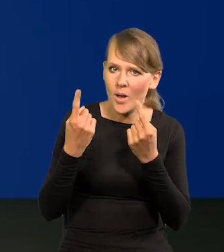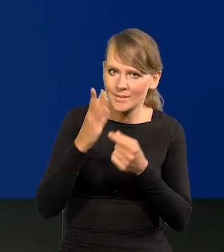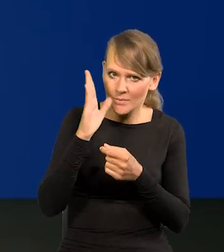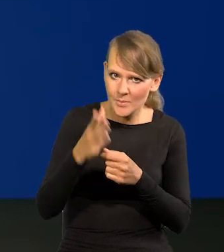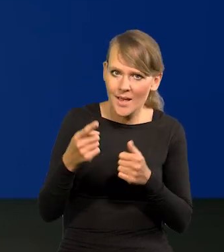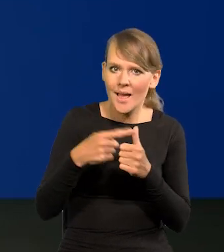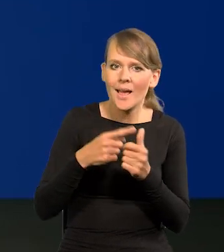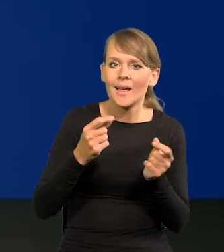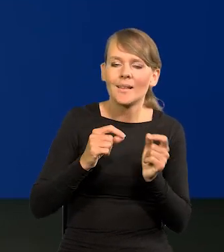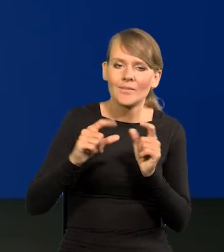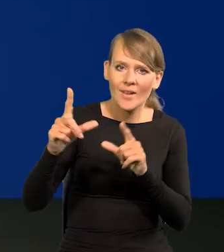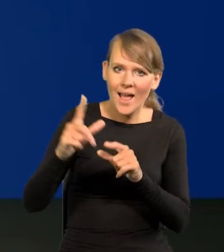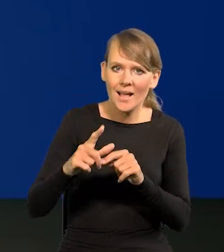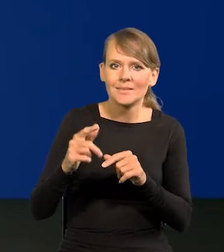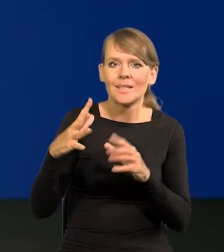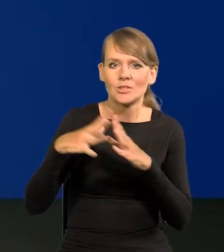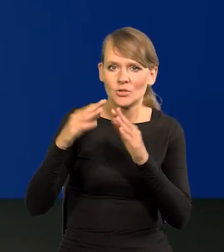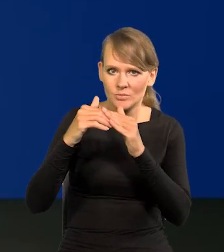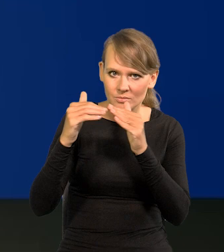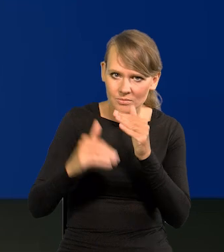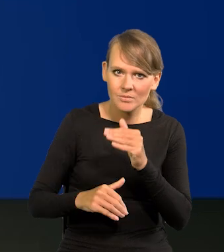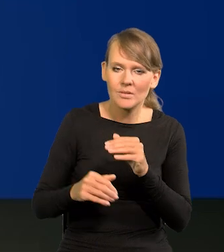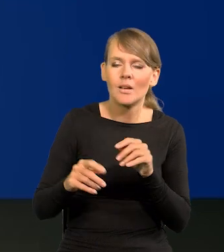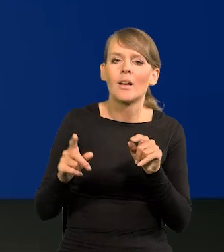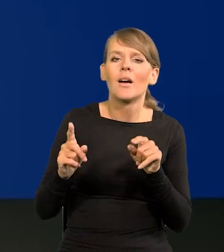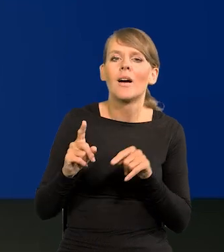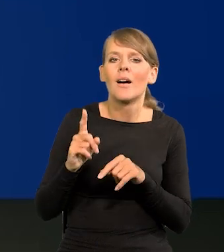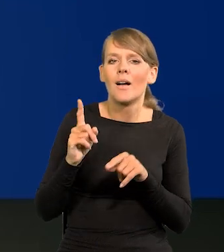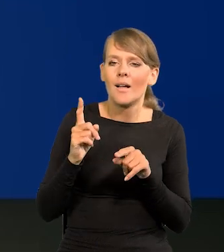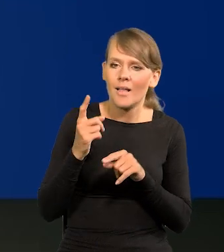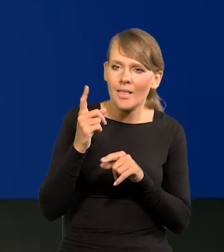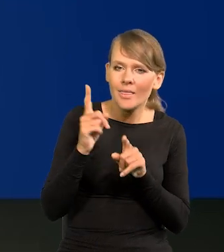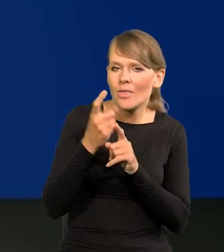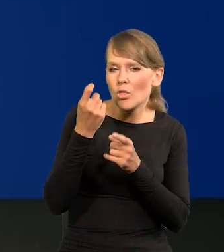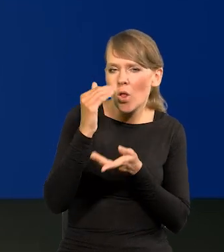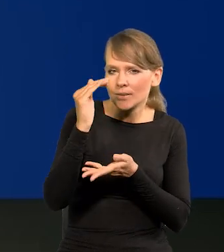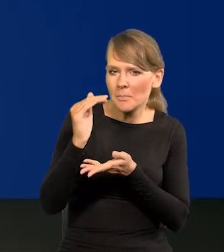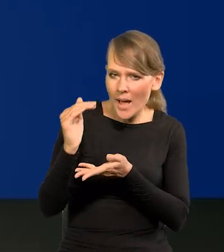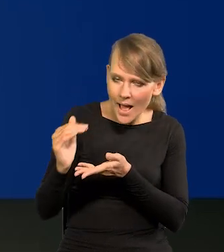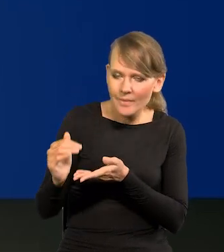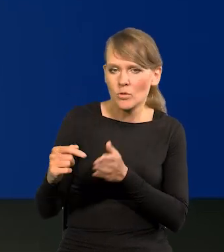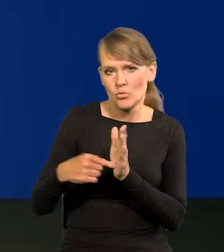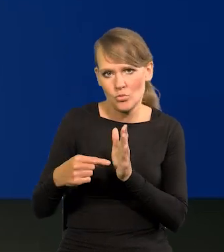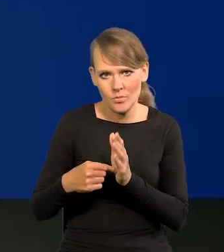Inflacja jednocyfrowa i z pewną tendencją spadkową, pewną tendencją spadkową.